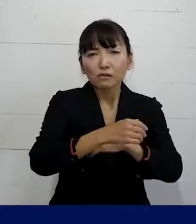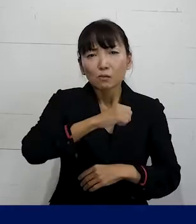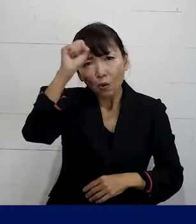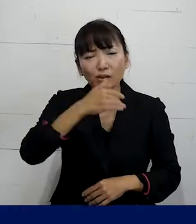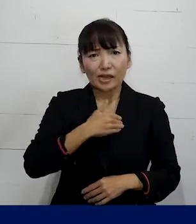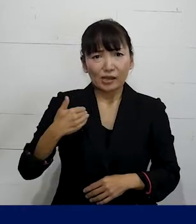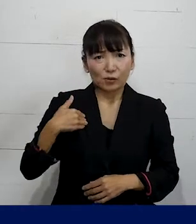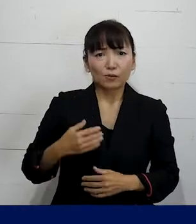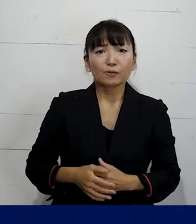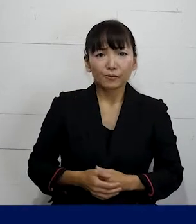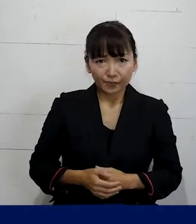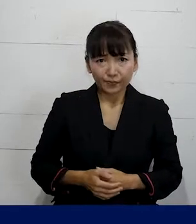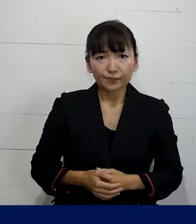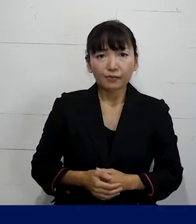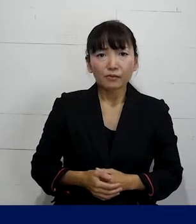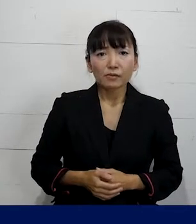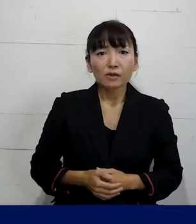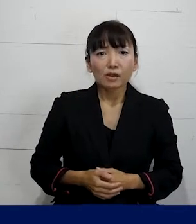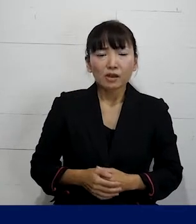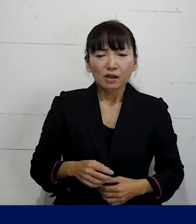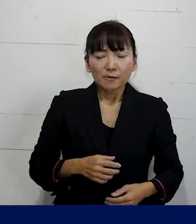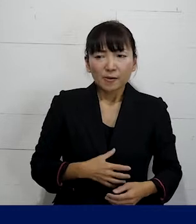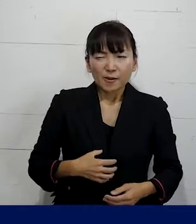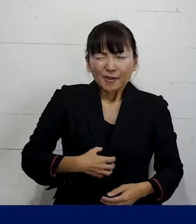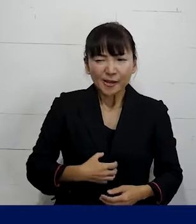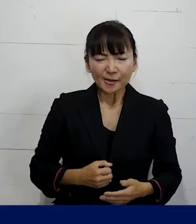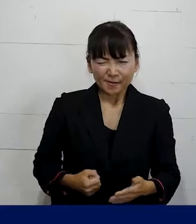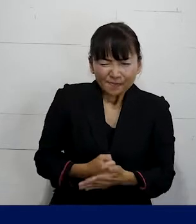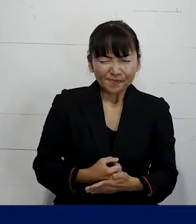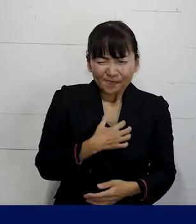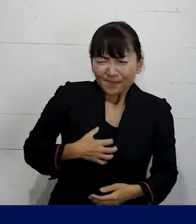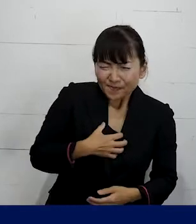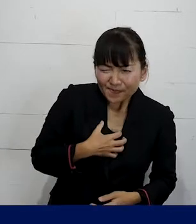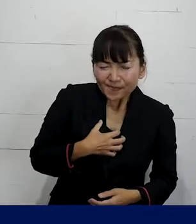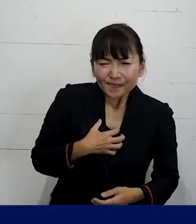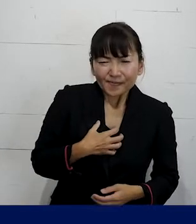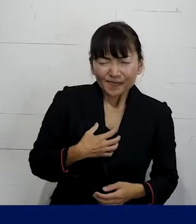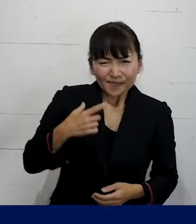それがとても強い決意のすごい辛い思いをしながら